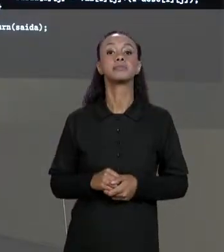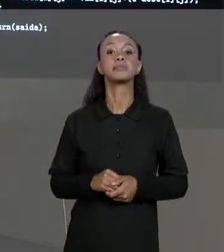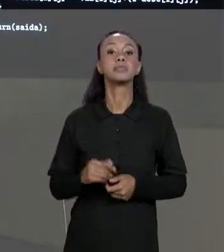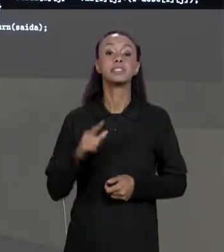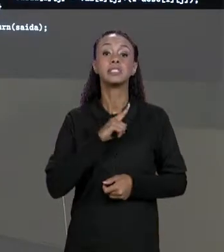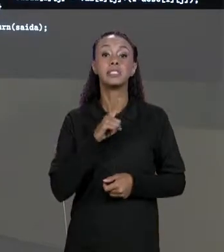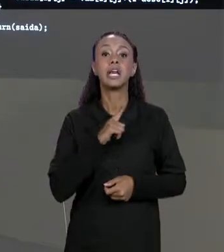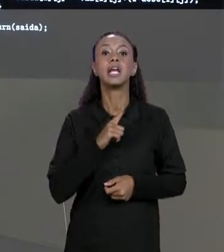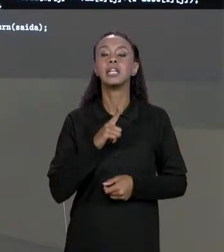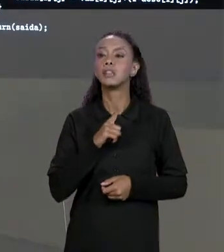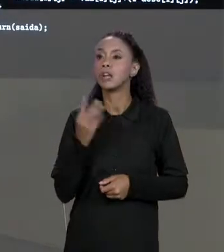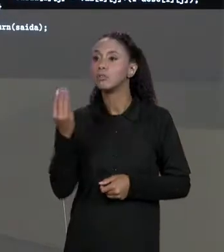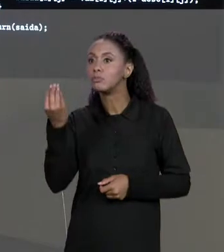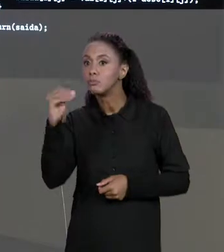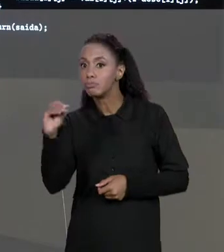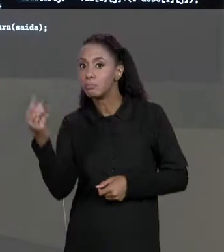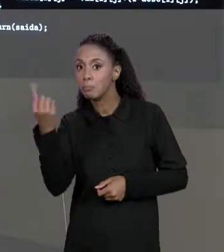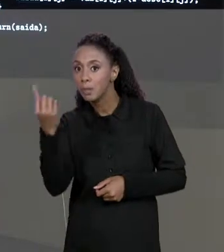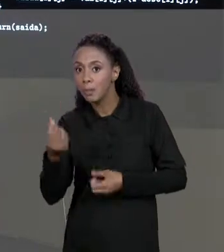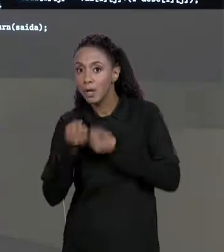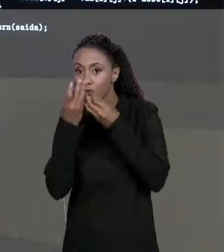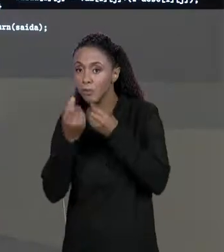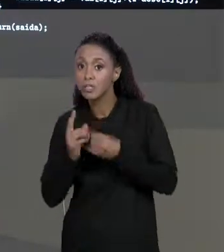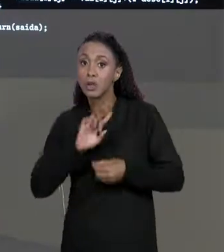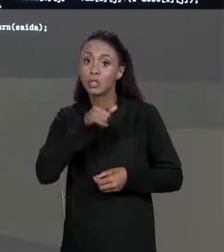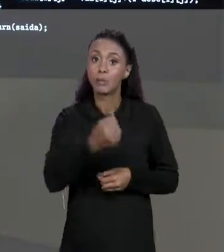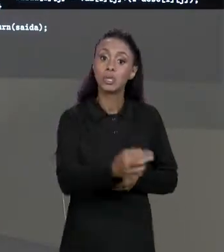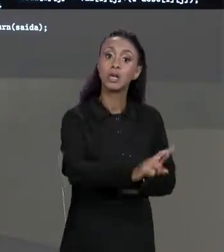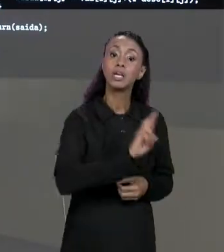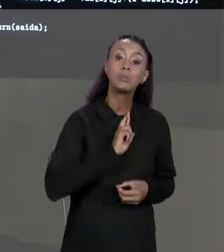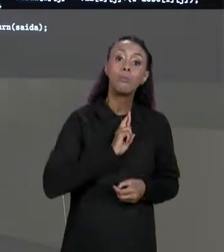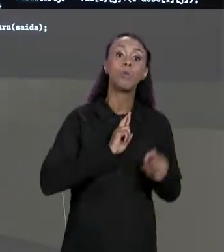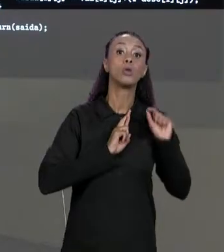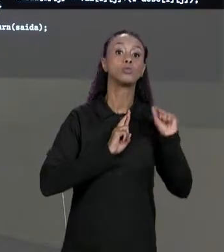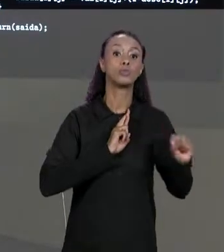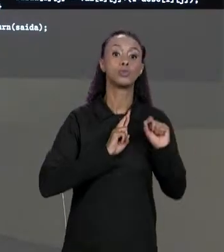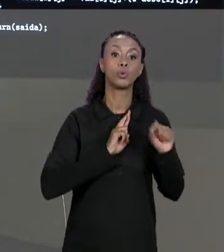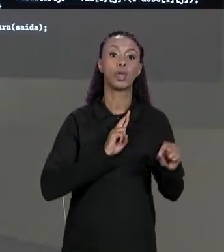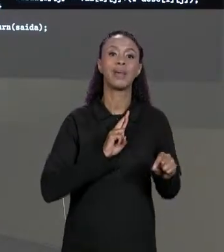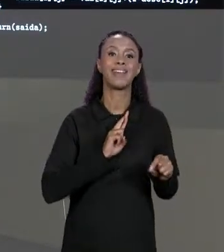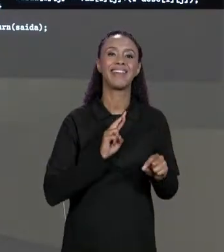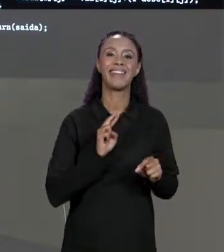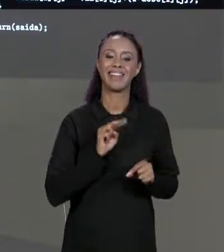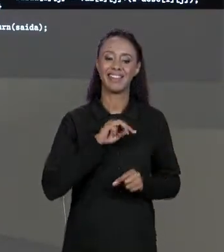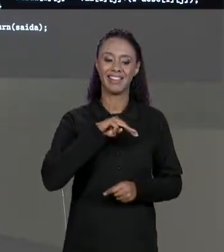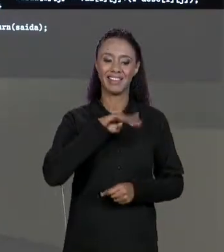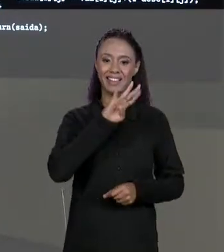RESPOSTA UMA MATRIZ TAMBÉM QUE A GENTE CHAMOU AQUI DE MATRIZ DE SAÍDA. A NOSSA MATRIZ DE